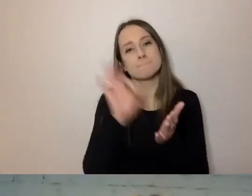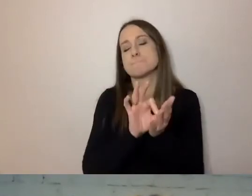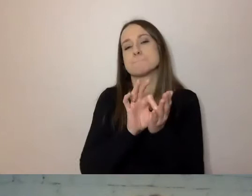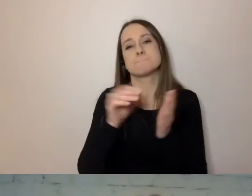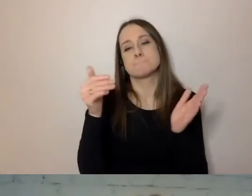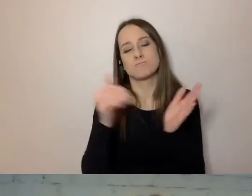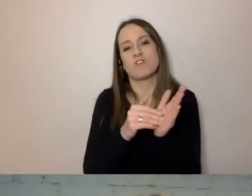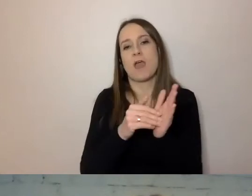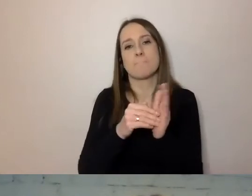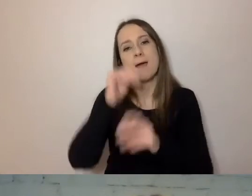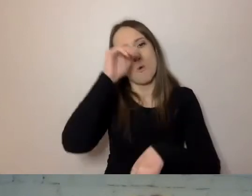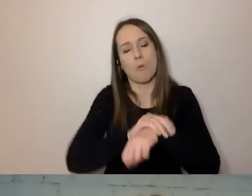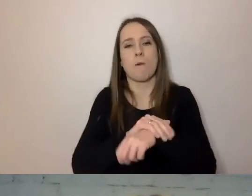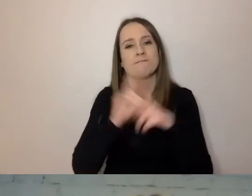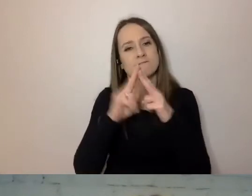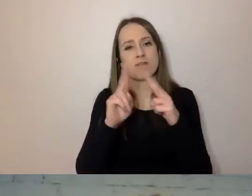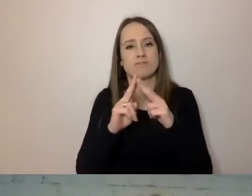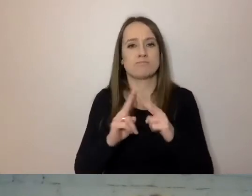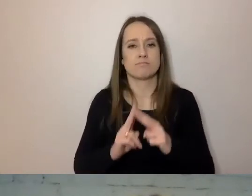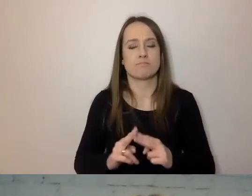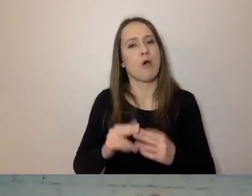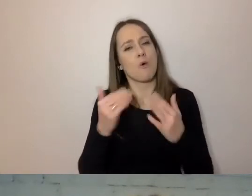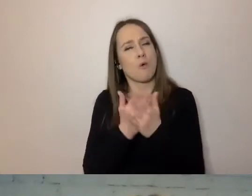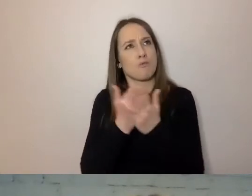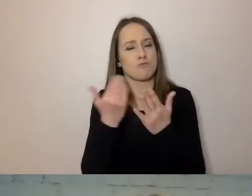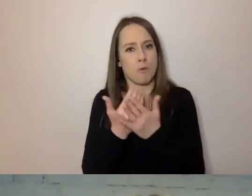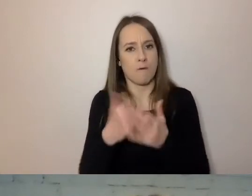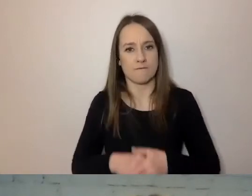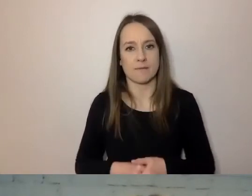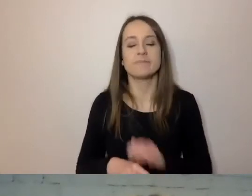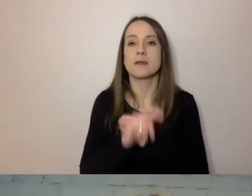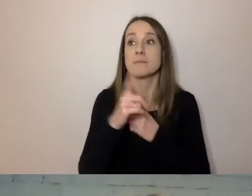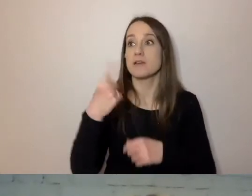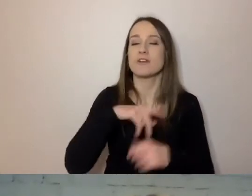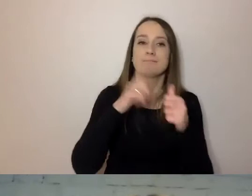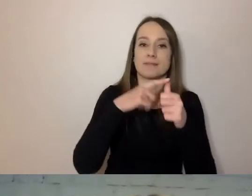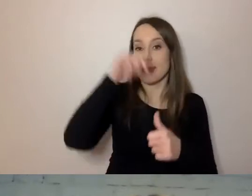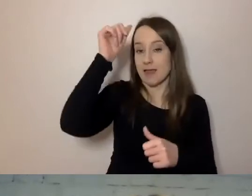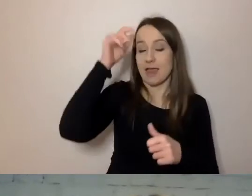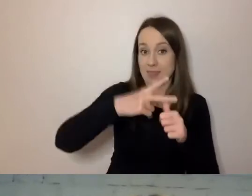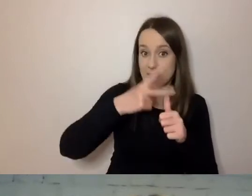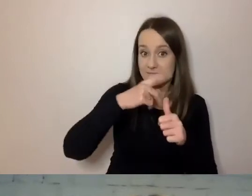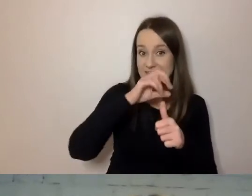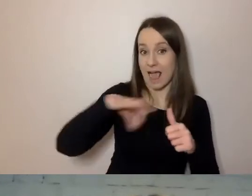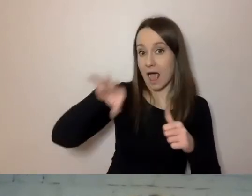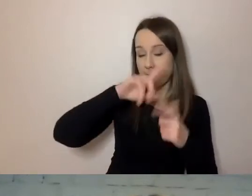Nazwali: my, telewizja kablowa, państwo - odbiorcy, pan - odbiorca.